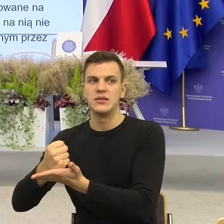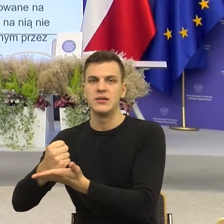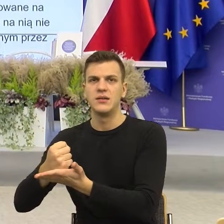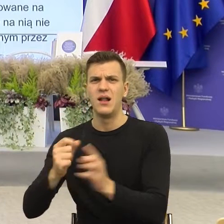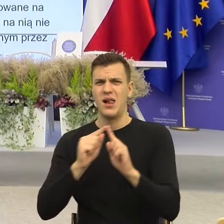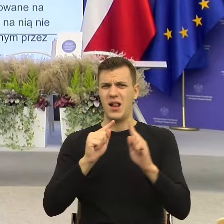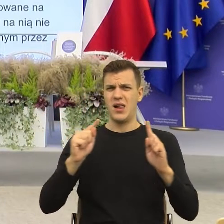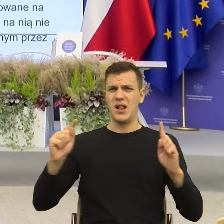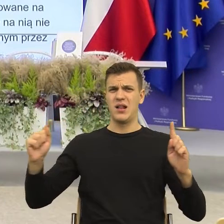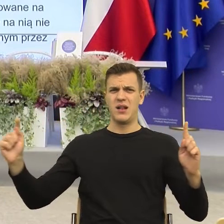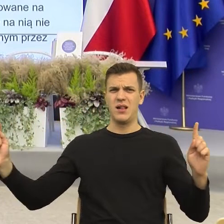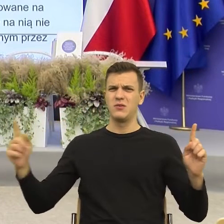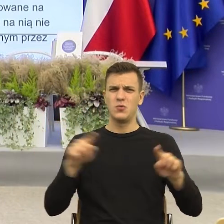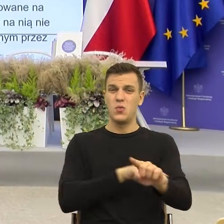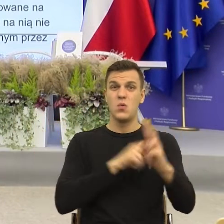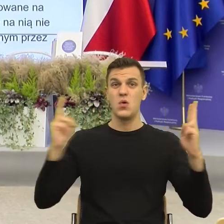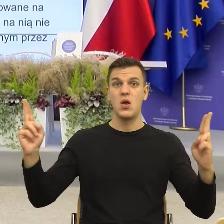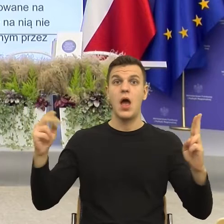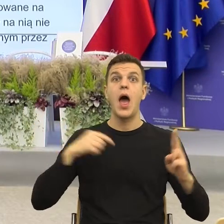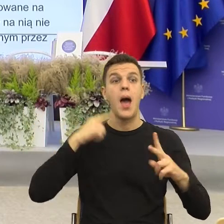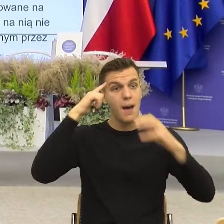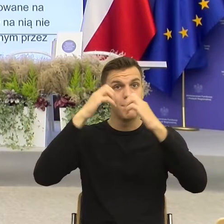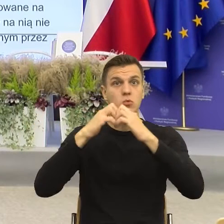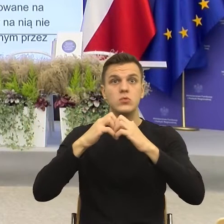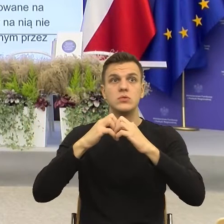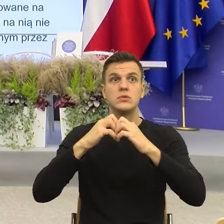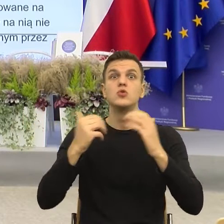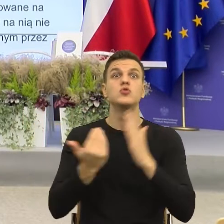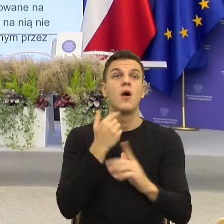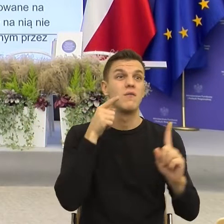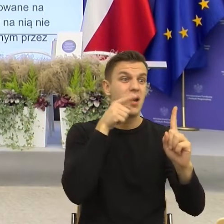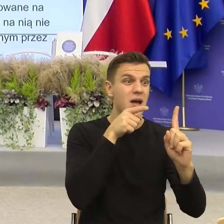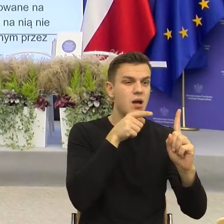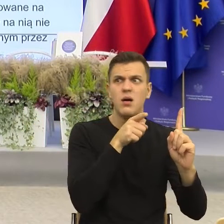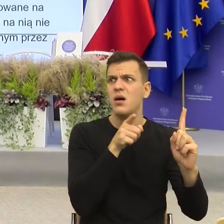jak Państwo, mój mózg mówi oddalamy się chyżo, za długo.